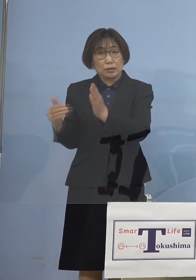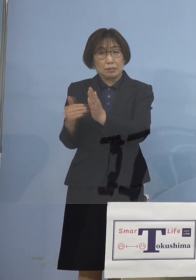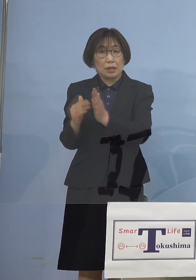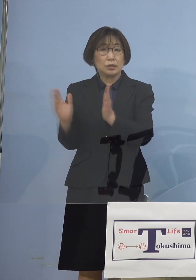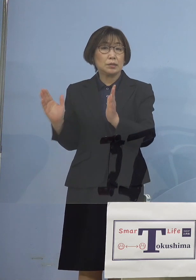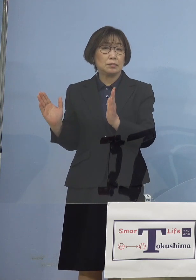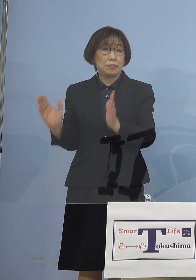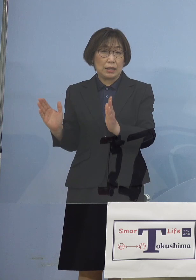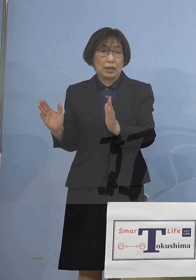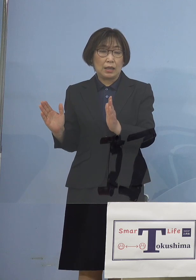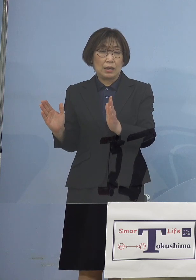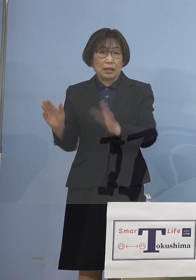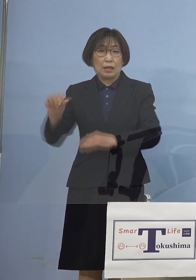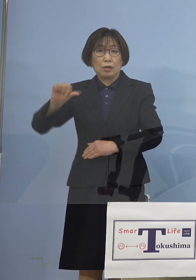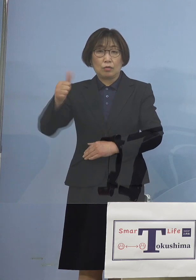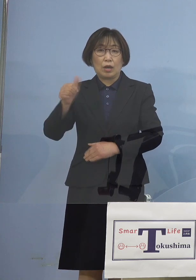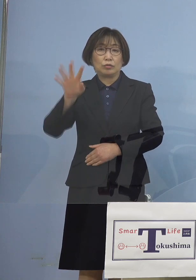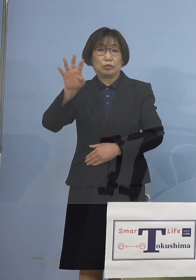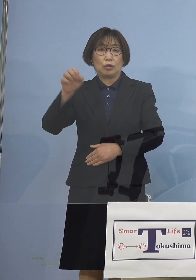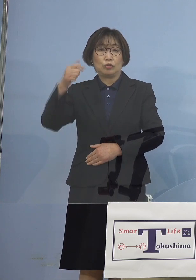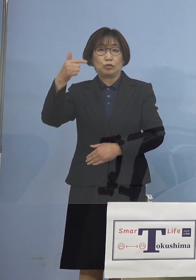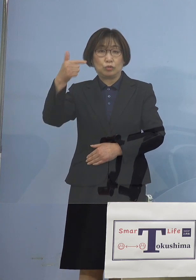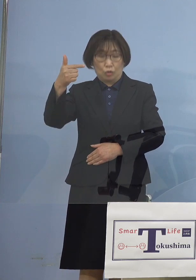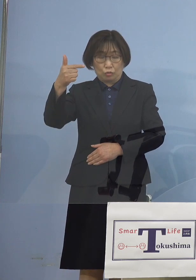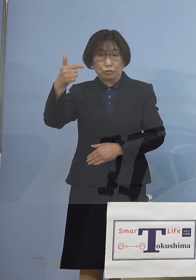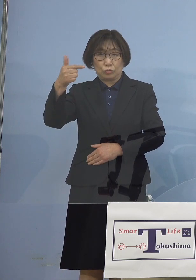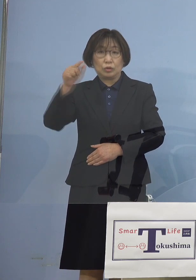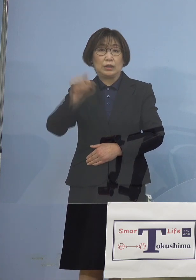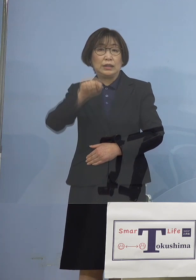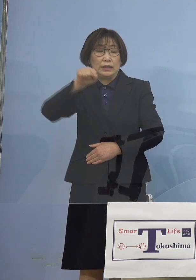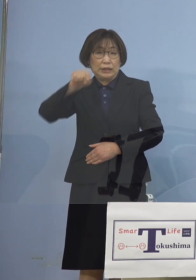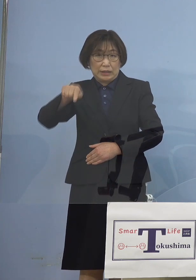546人が累積の患者さんと